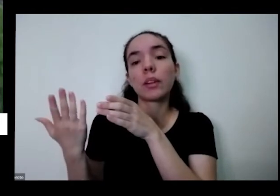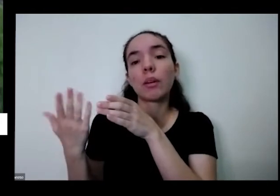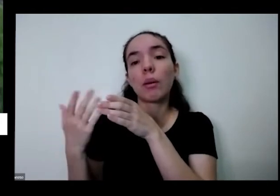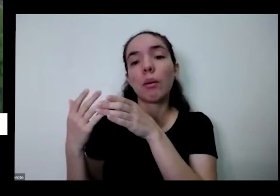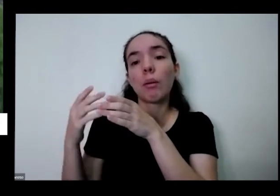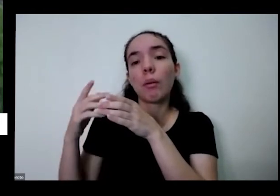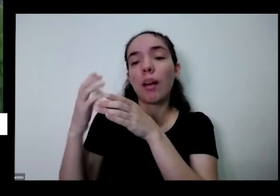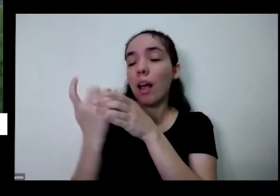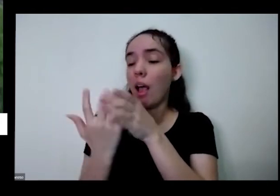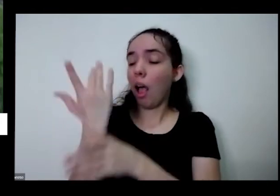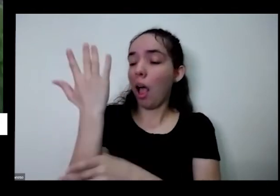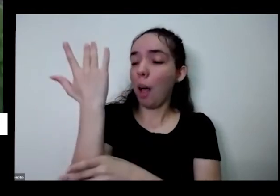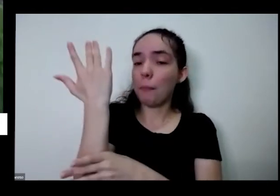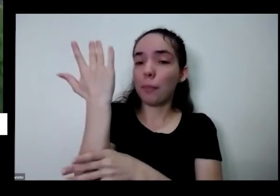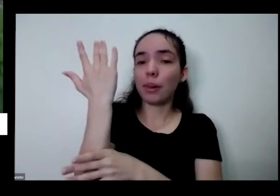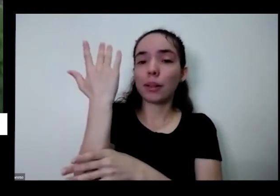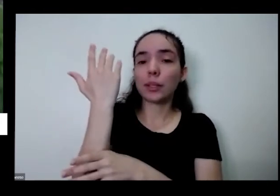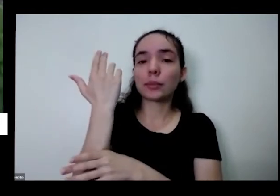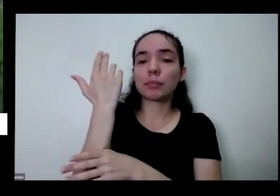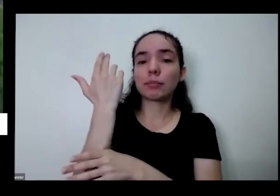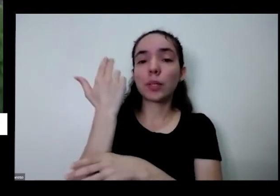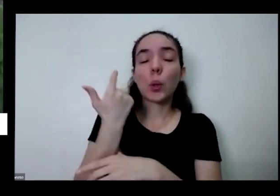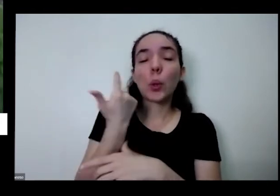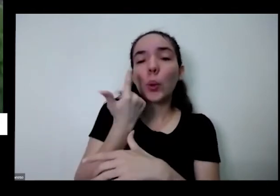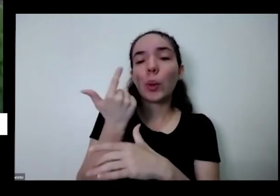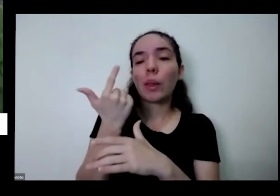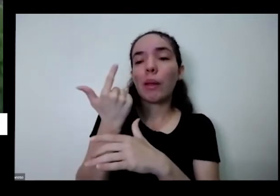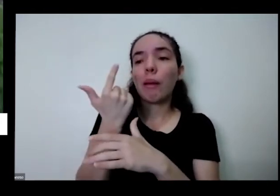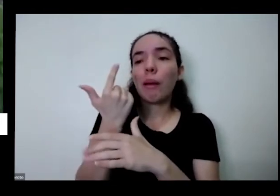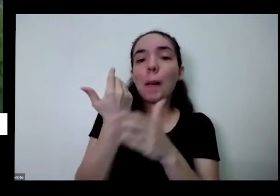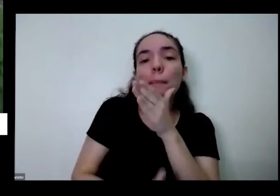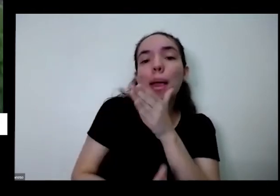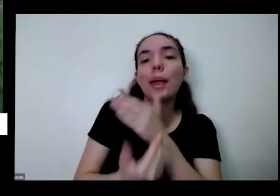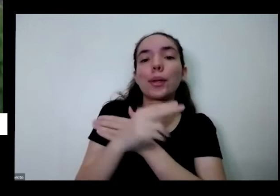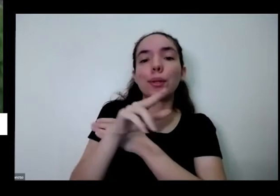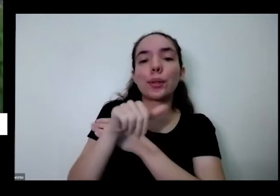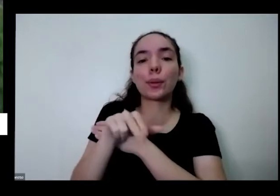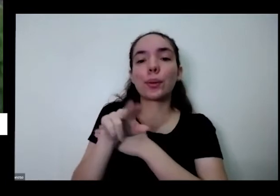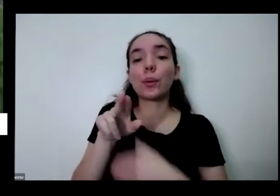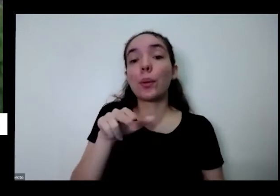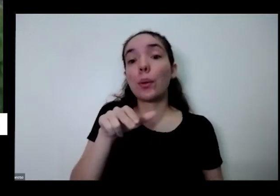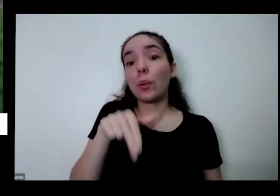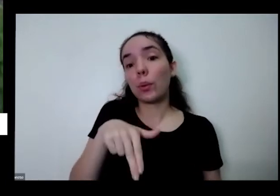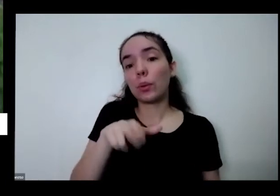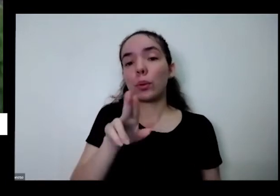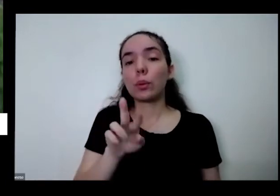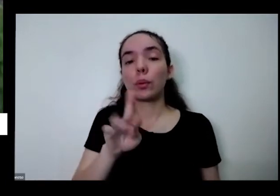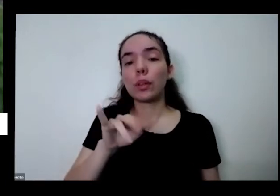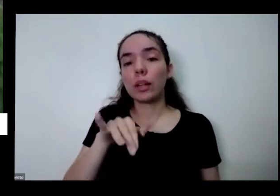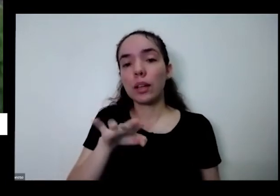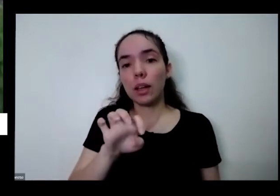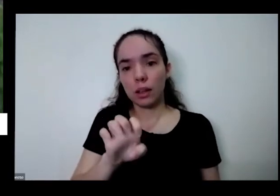ficando senha em água então tem 100 E aí que que você tem que fazer pelo menos uma vez por